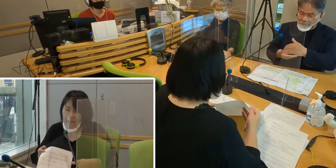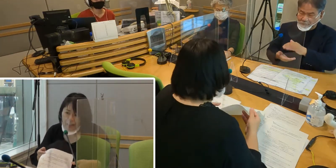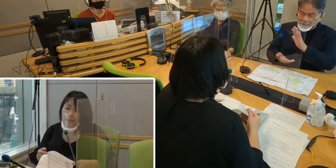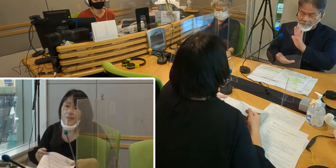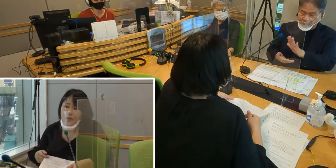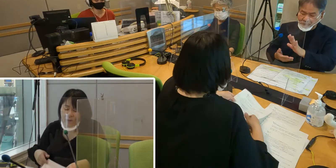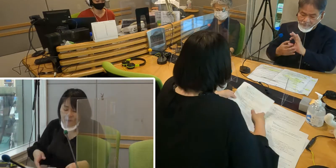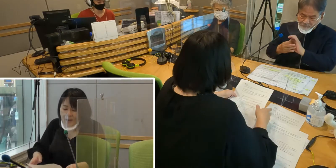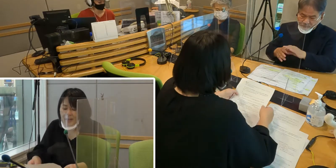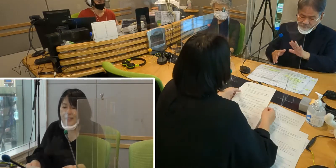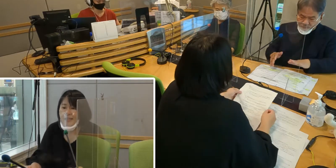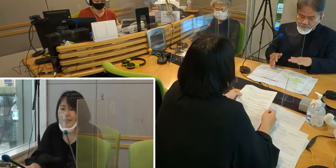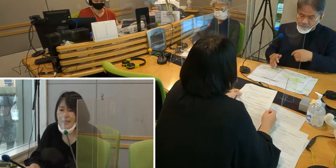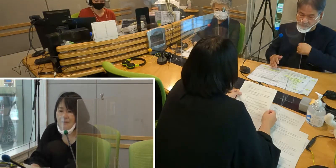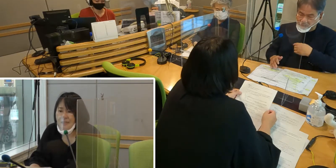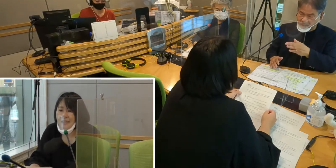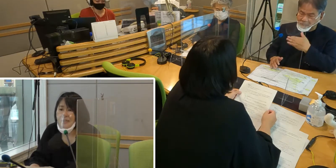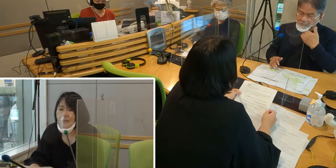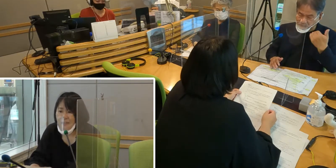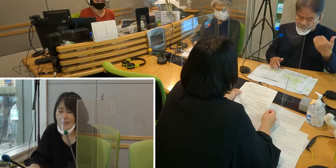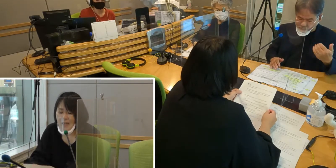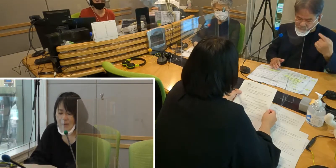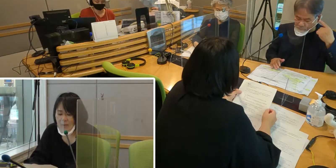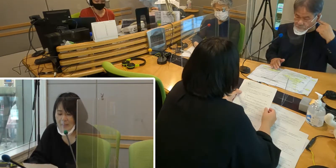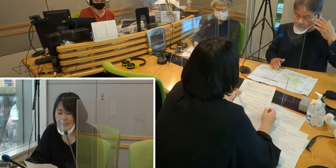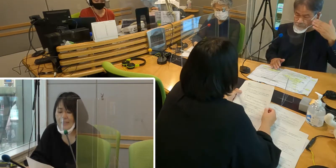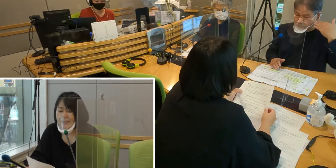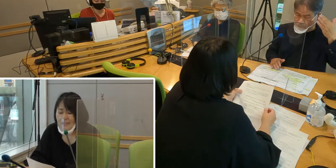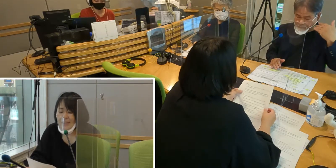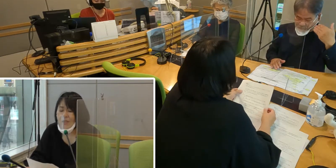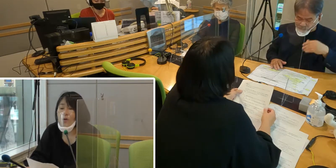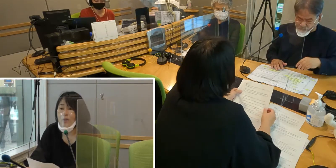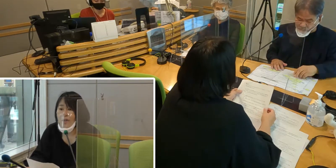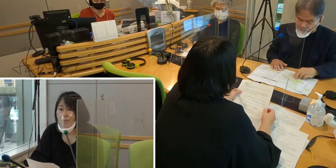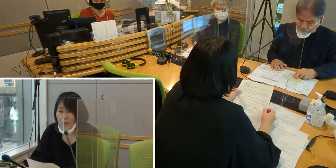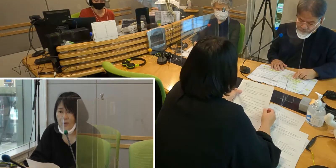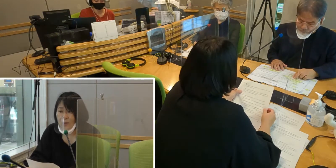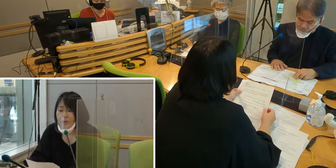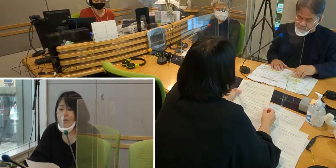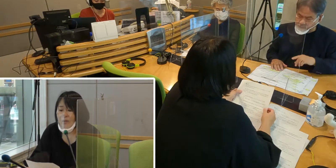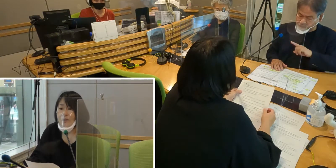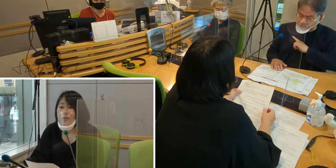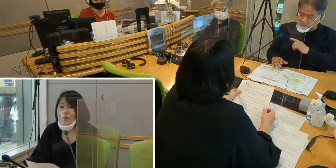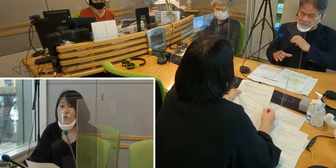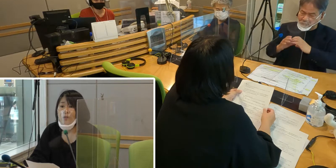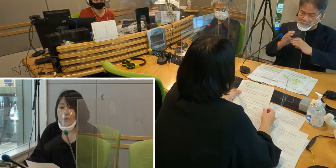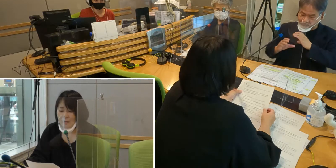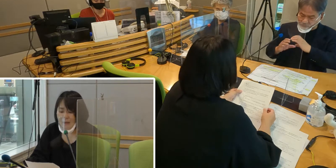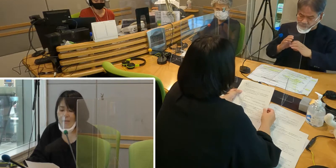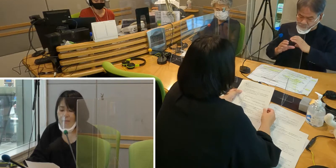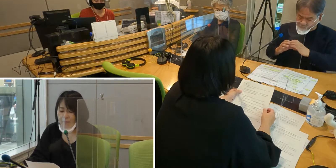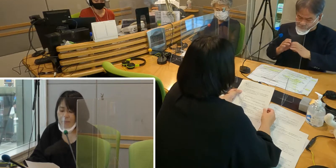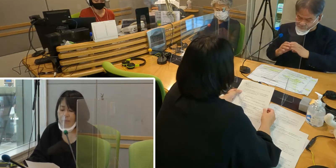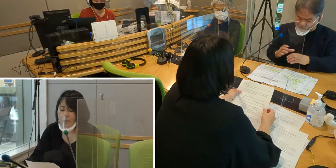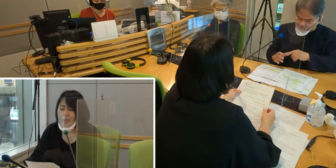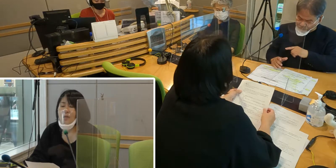［森田］今お話しいただきましたとおり、 私たち聞こえない者は、